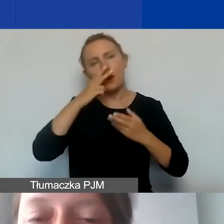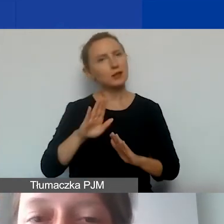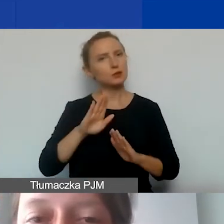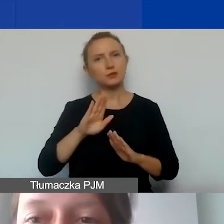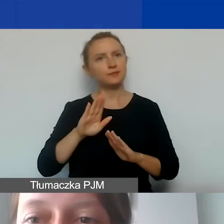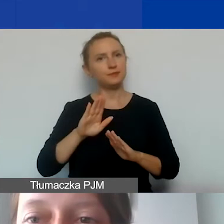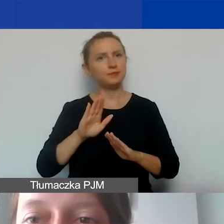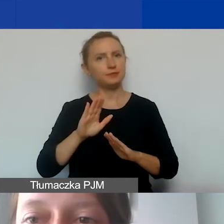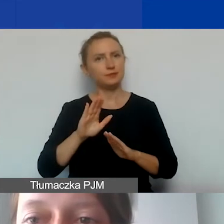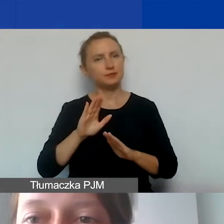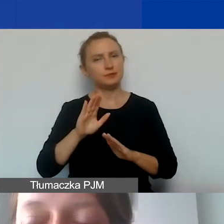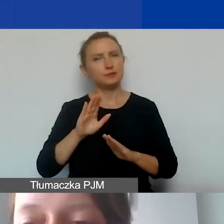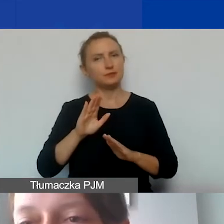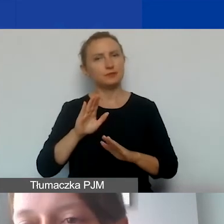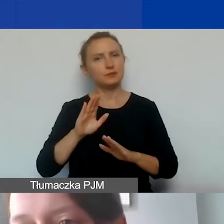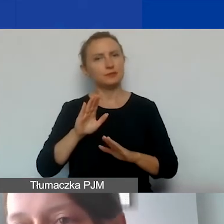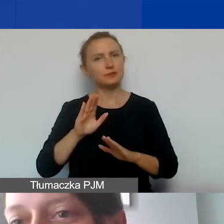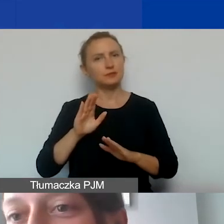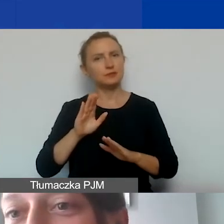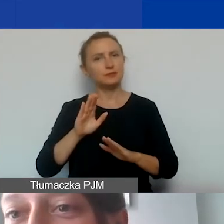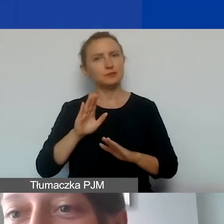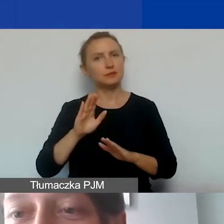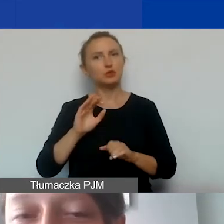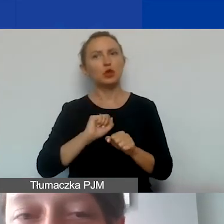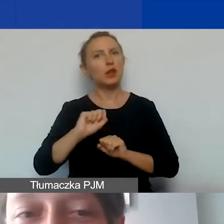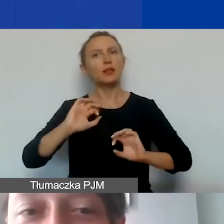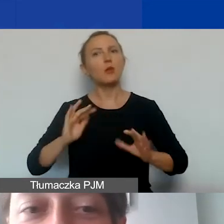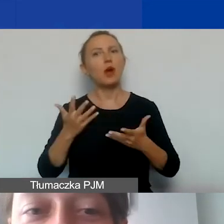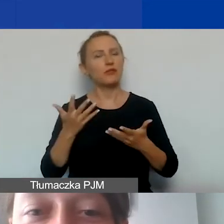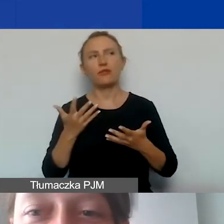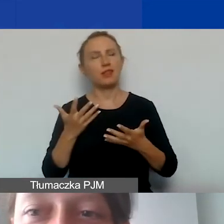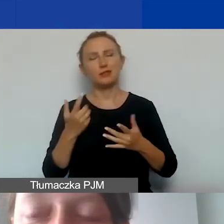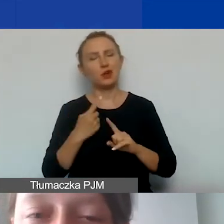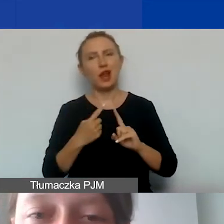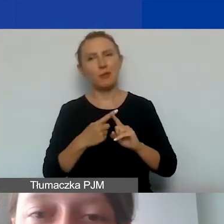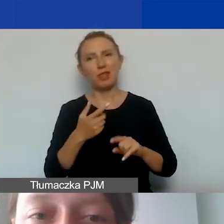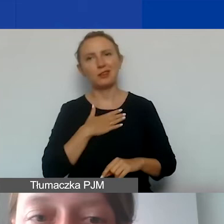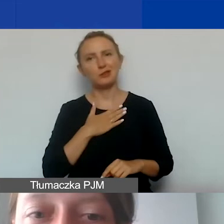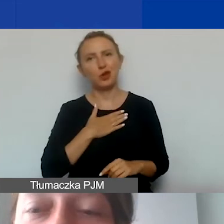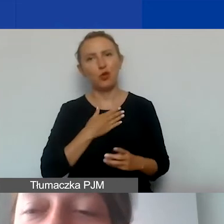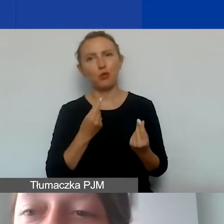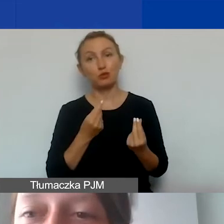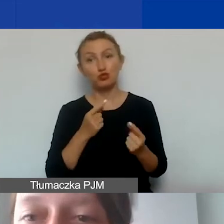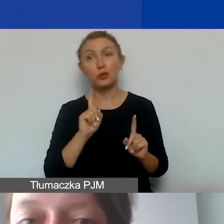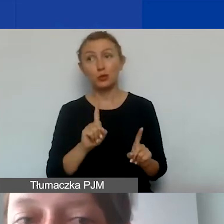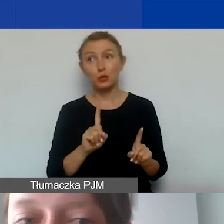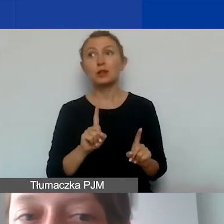nie jest to najłatwiejszy element naszego budżetu. Żeby to się udało,